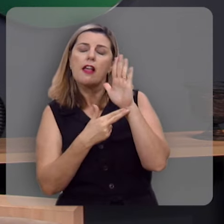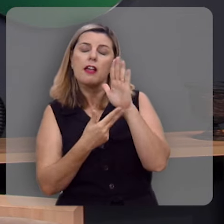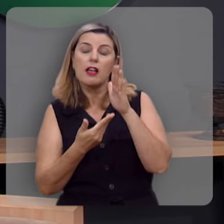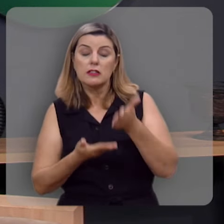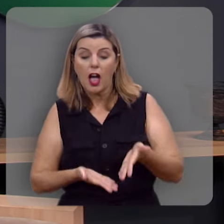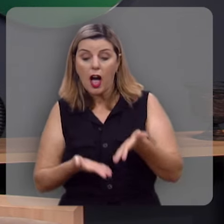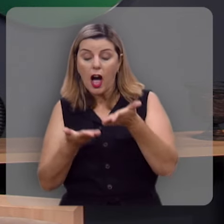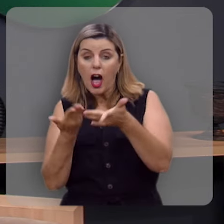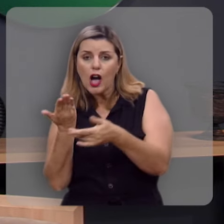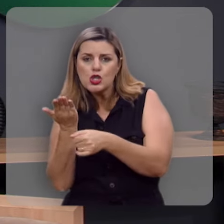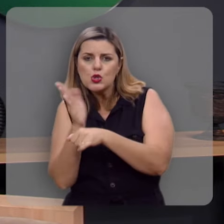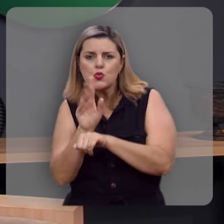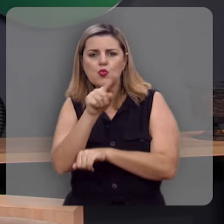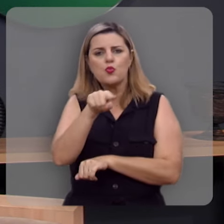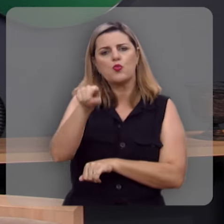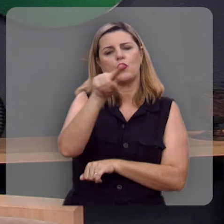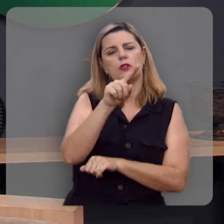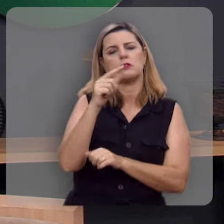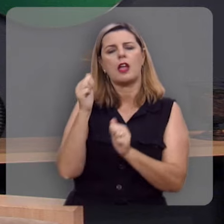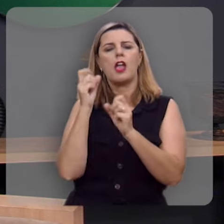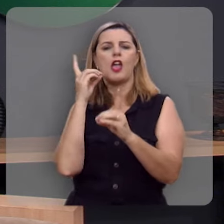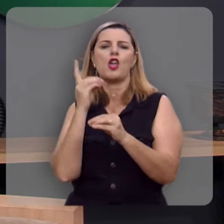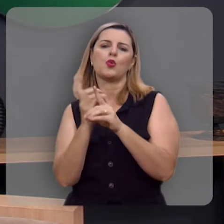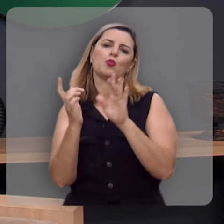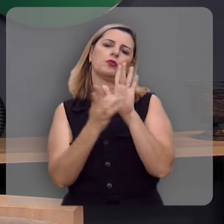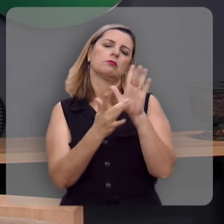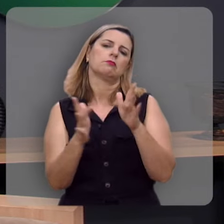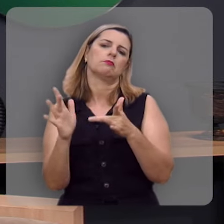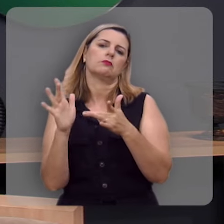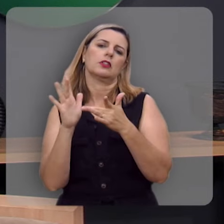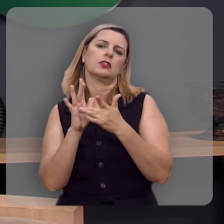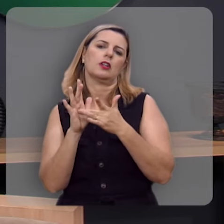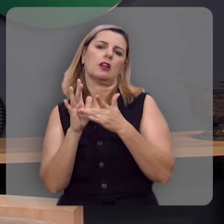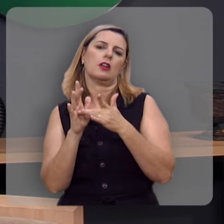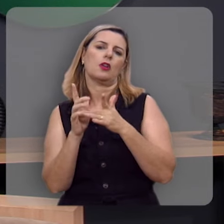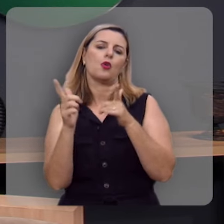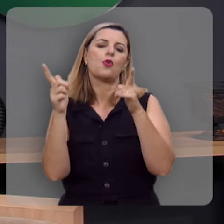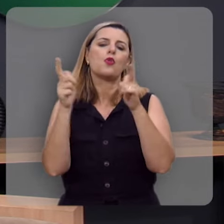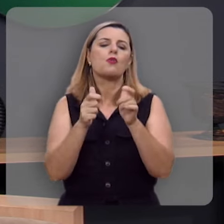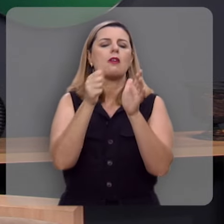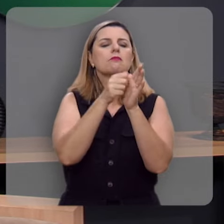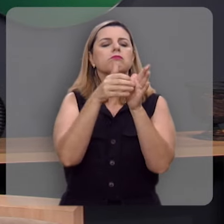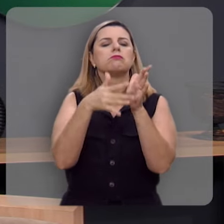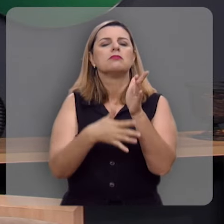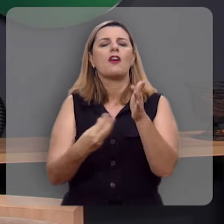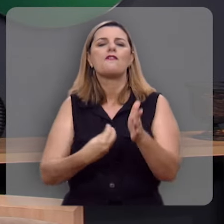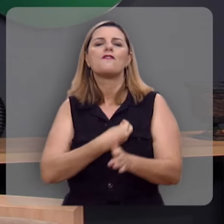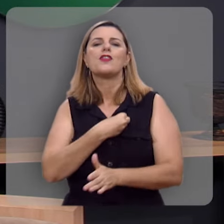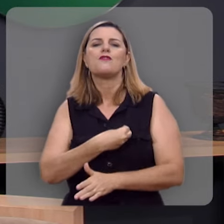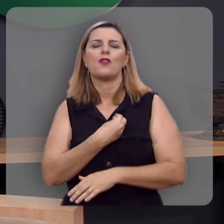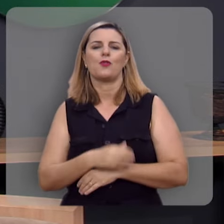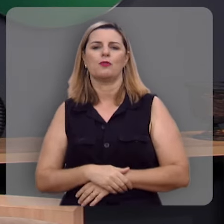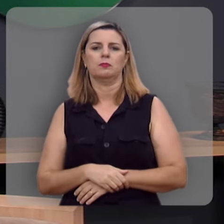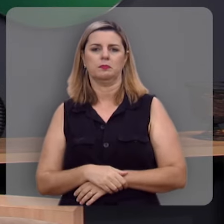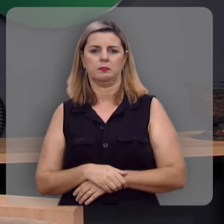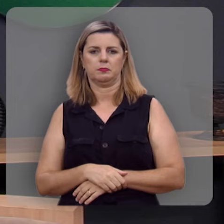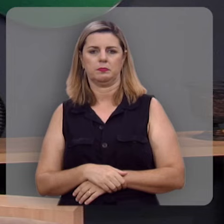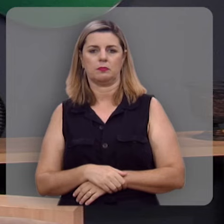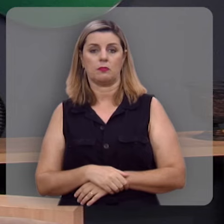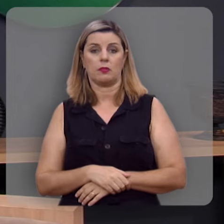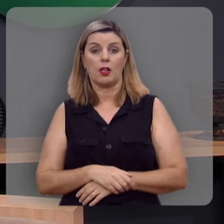que vão levar você a Jesus, a fonte das águas vivas.